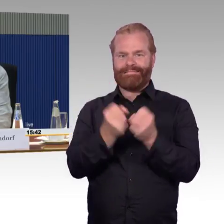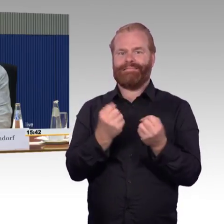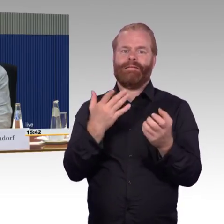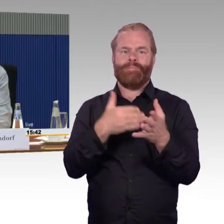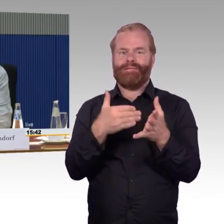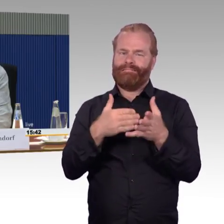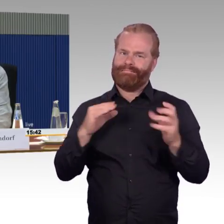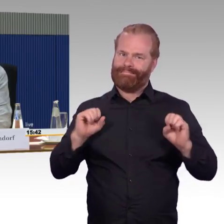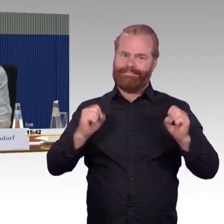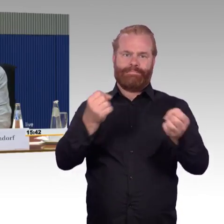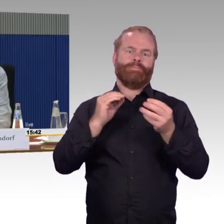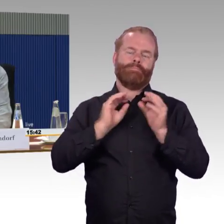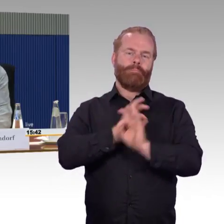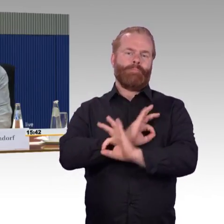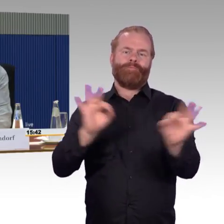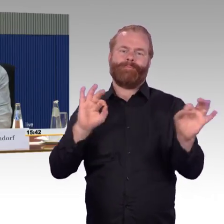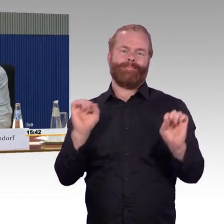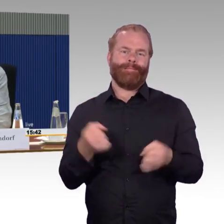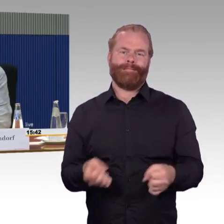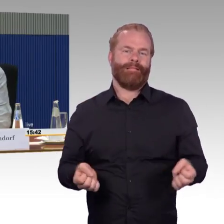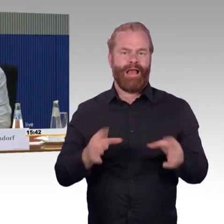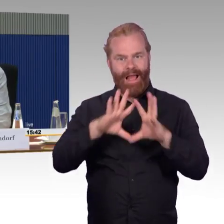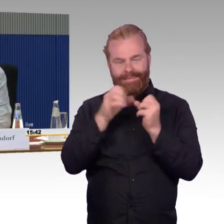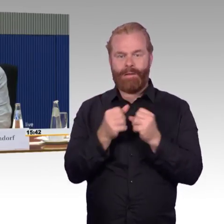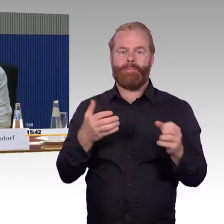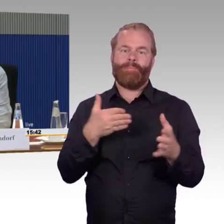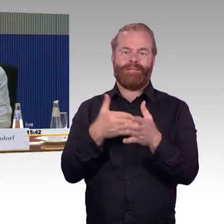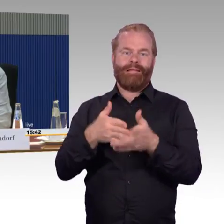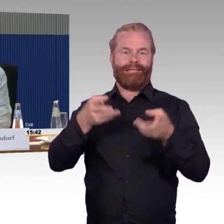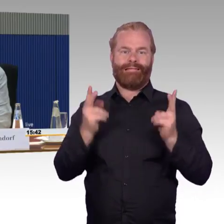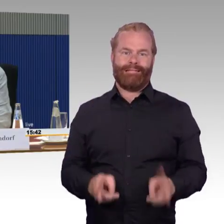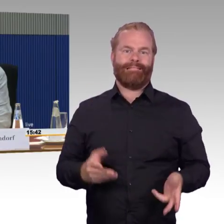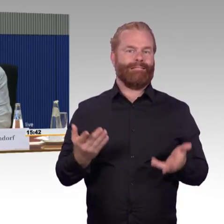und dazu gehört das barrierefreie Reisen, dann möchte ich es auch in Anspruch nehmen können.